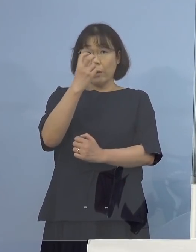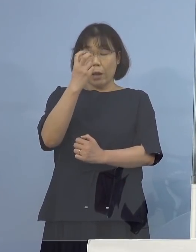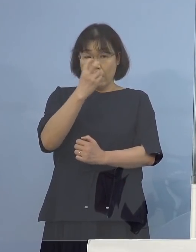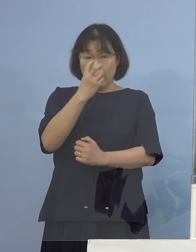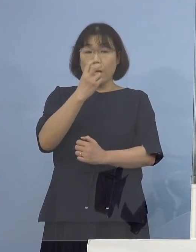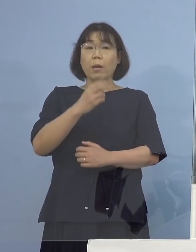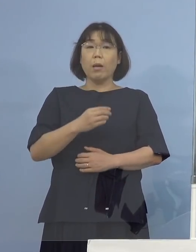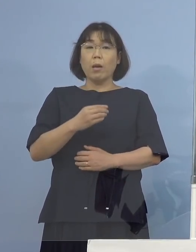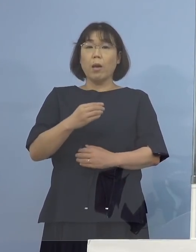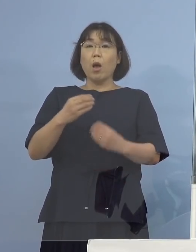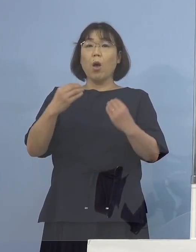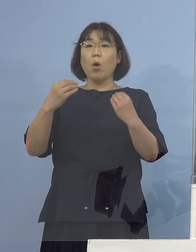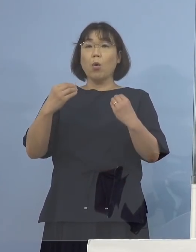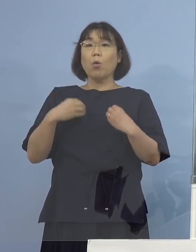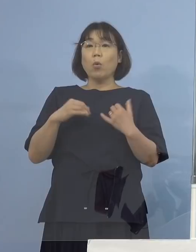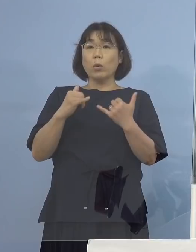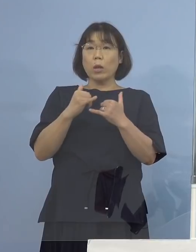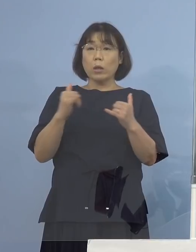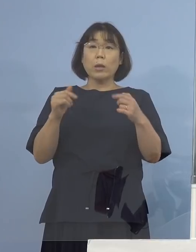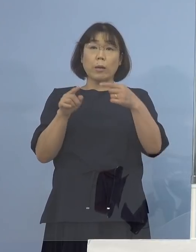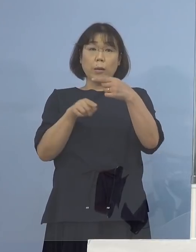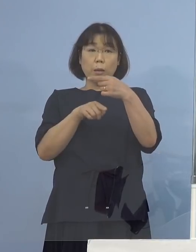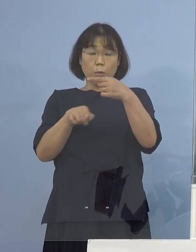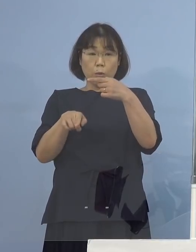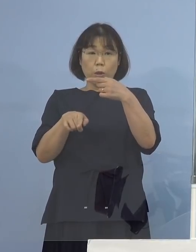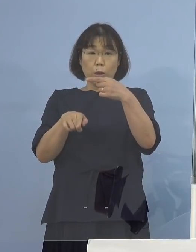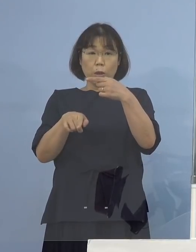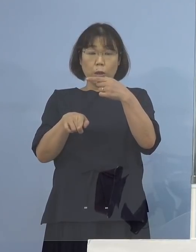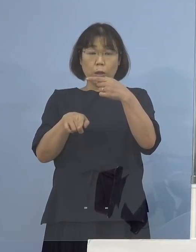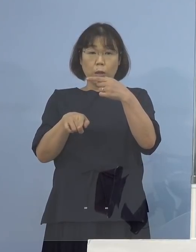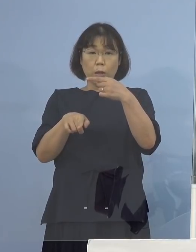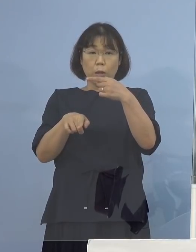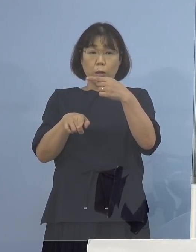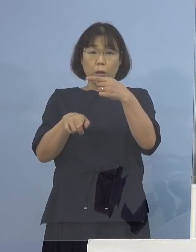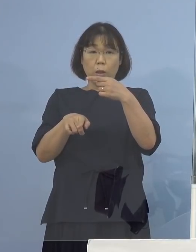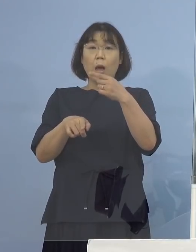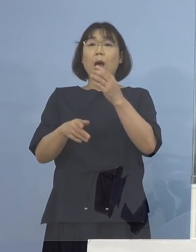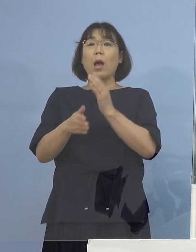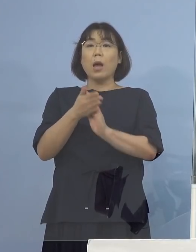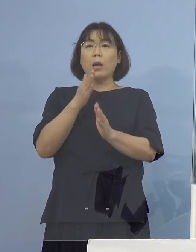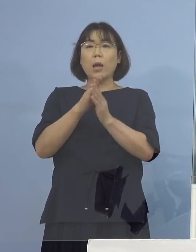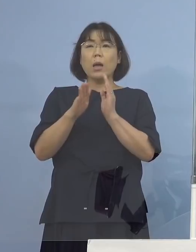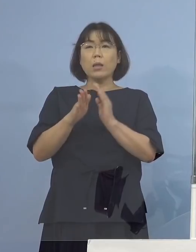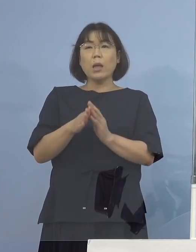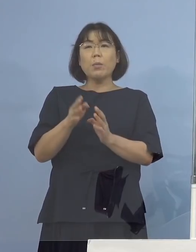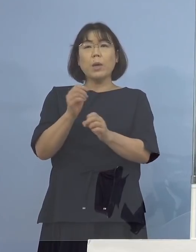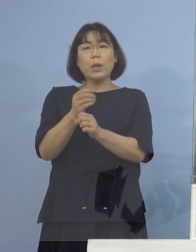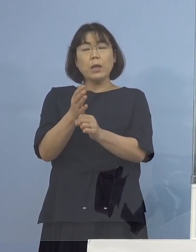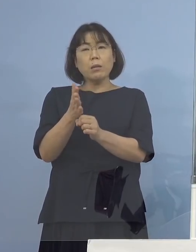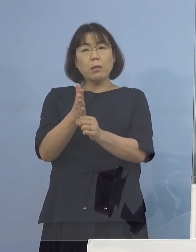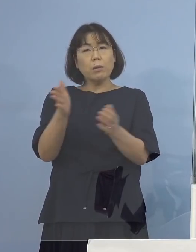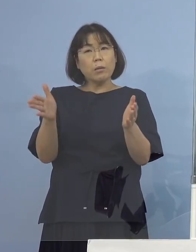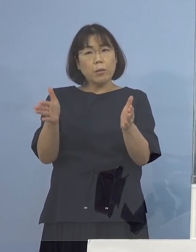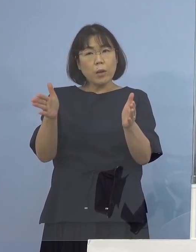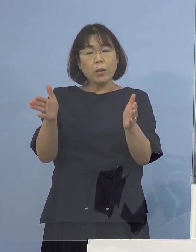陽性の方が1人出たということで 改めて期間いつからいつの方ですか